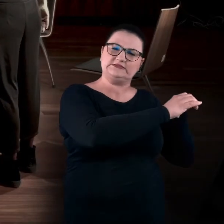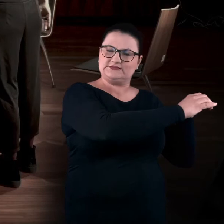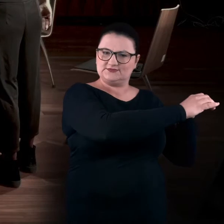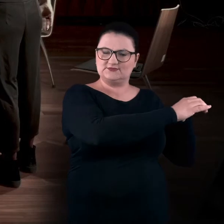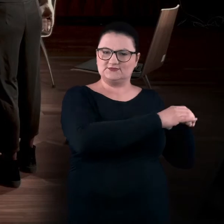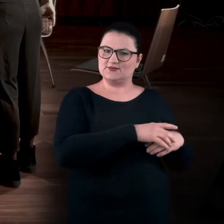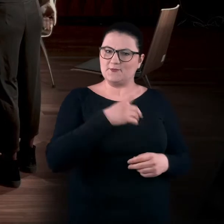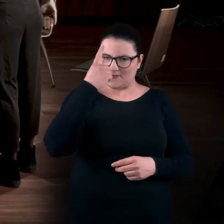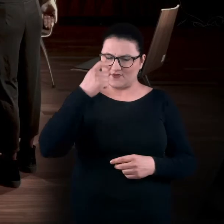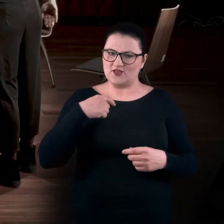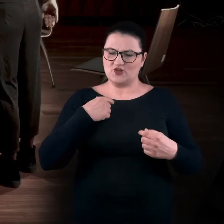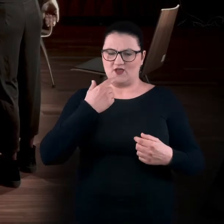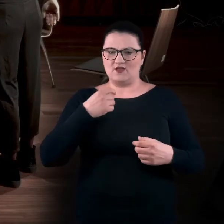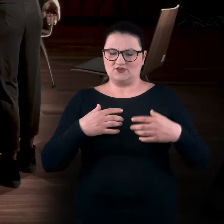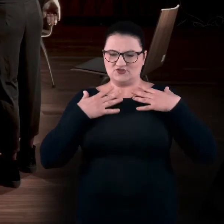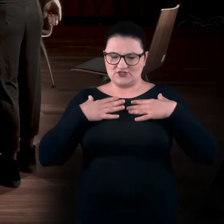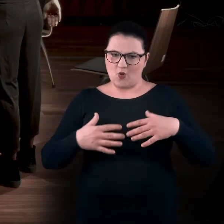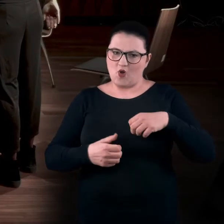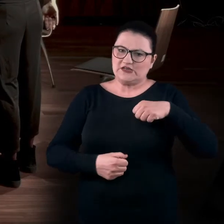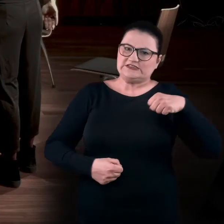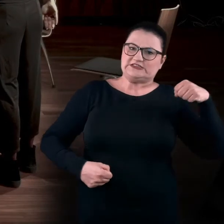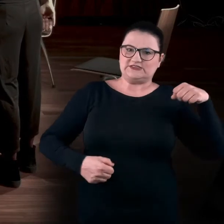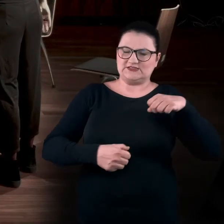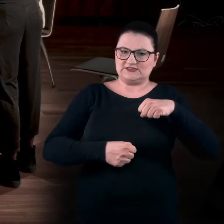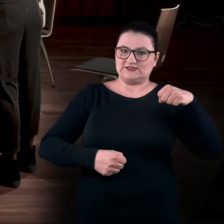Pamiętajcie o tym, że to nas rozciąga, ale my w tym rozciąganiu oddychamy,